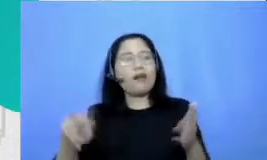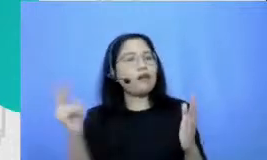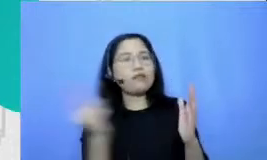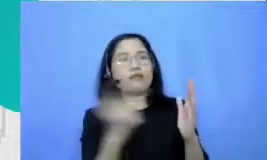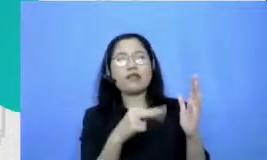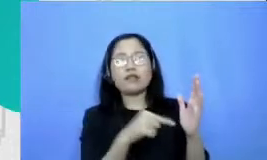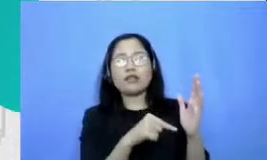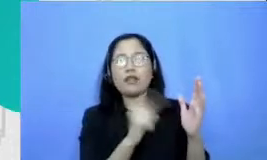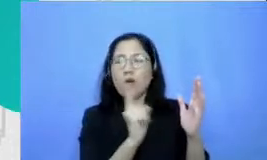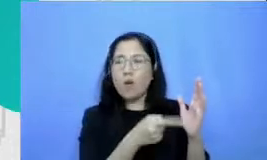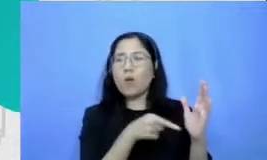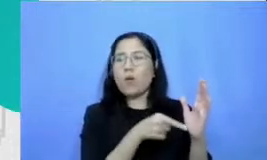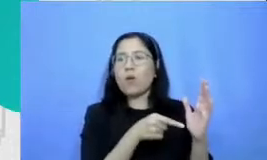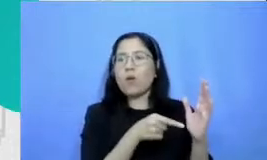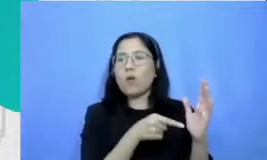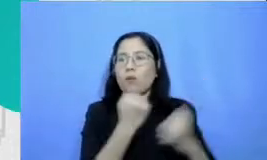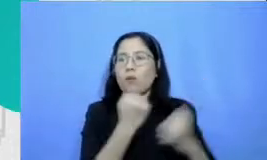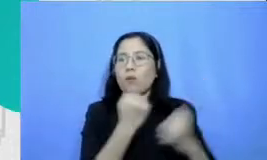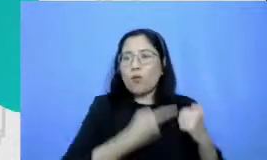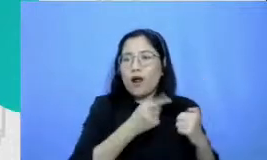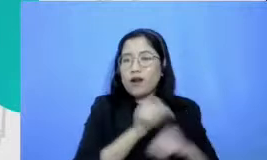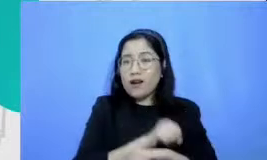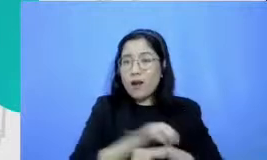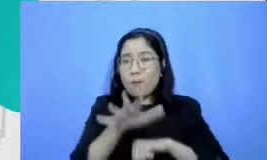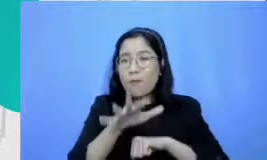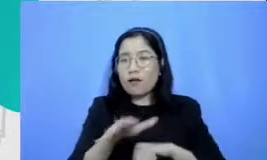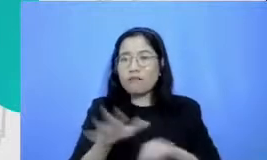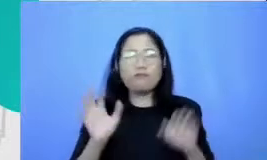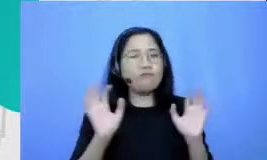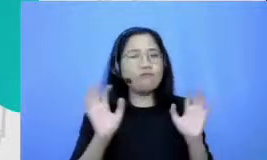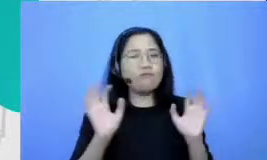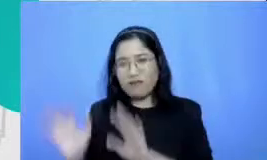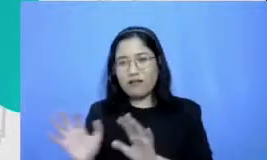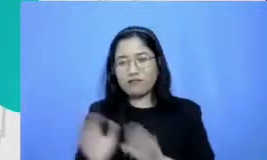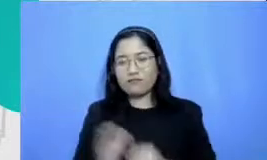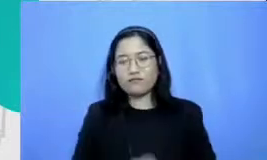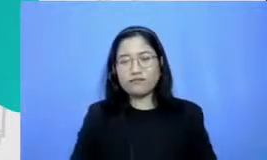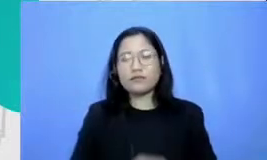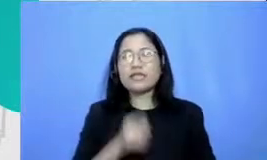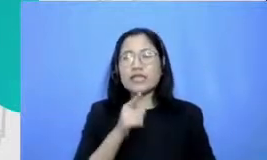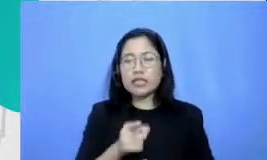dan Ibu dampaknya sebegitu besar ini akan terjadi itu adalah polanya yang kami lihat berkali-kali